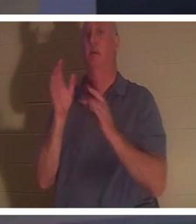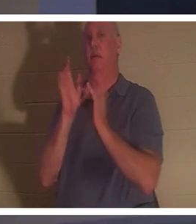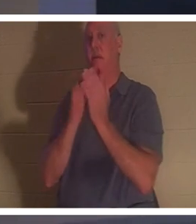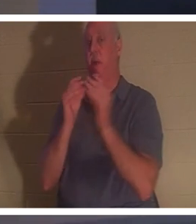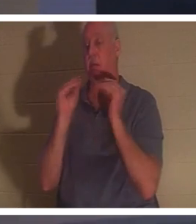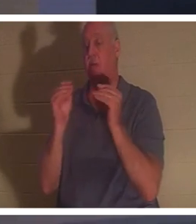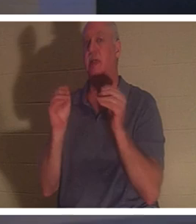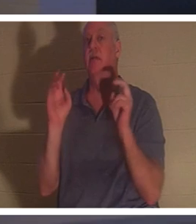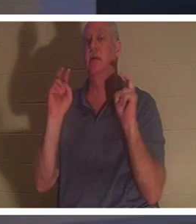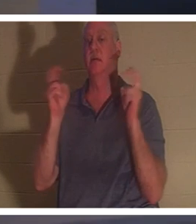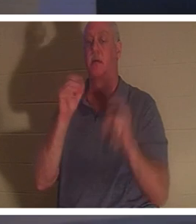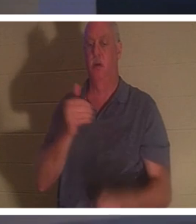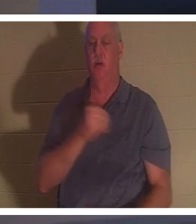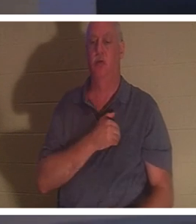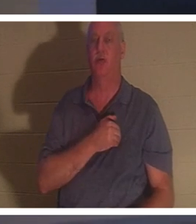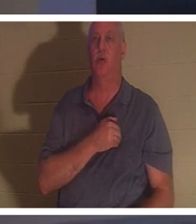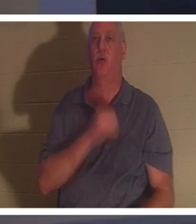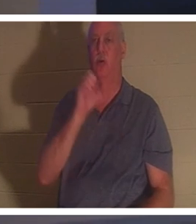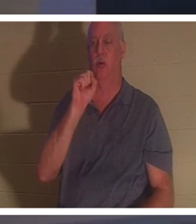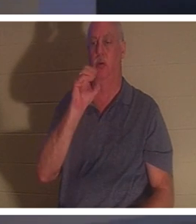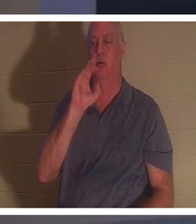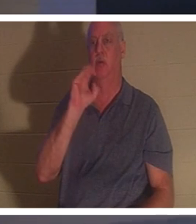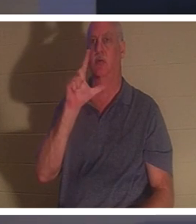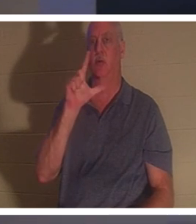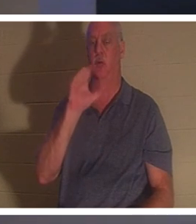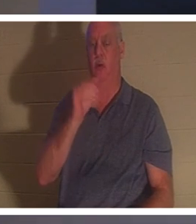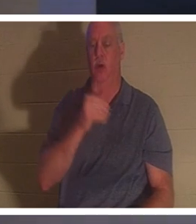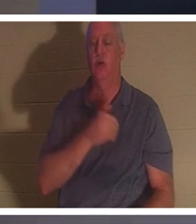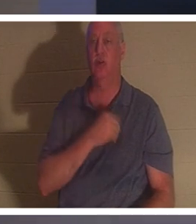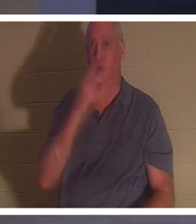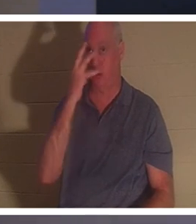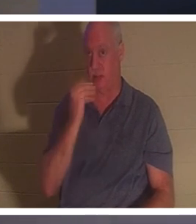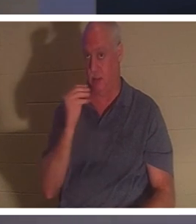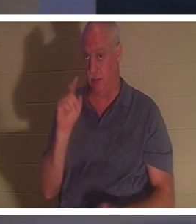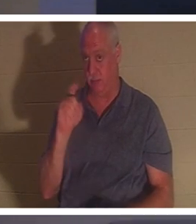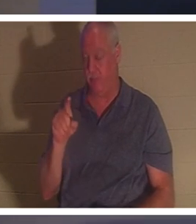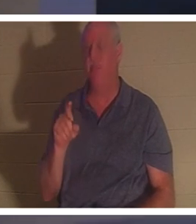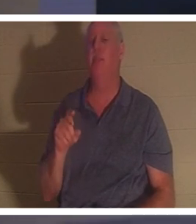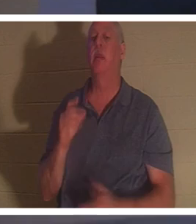? Seelenschlaf – was halten Sie von Seelenschlaf? Manche glauben, dass, wenn ein Christ stirbt